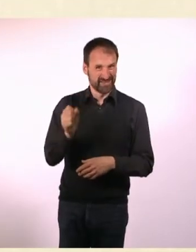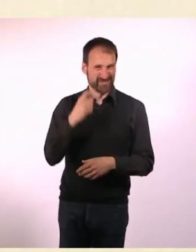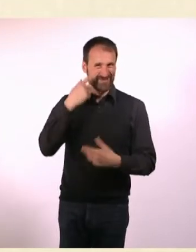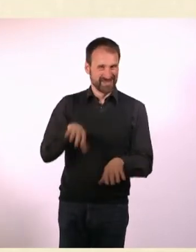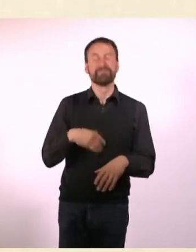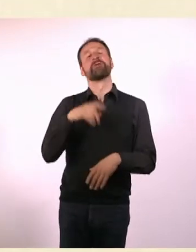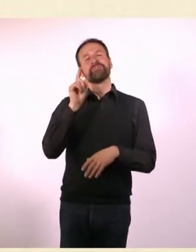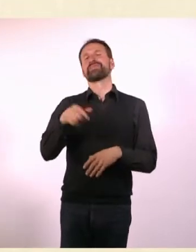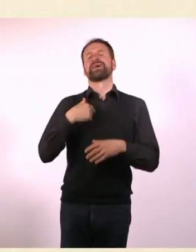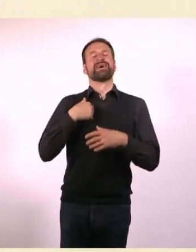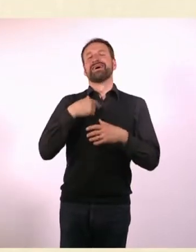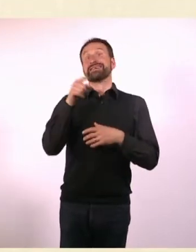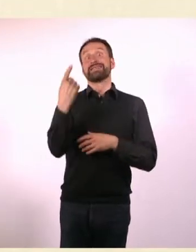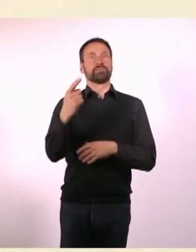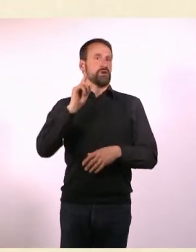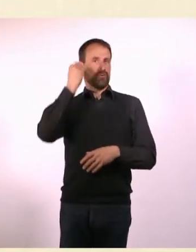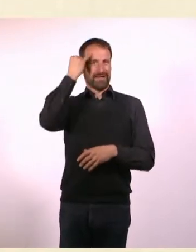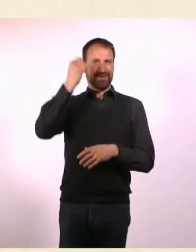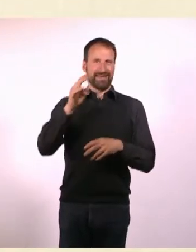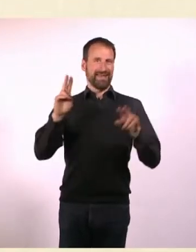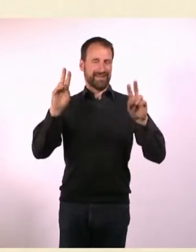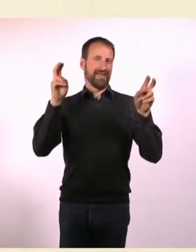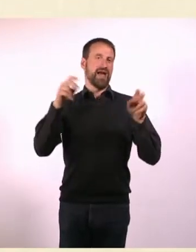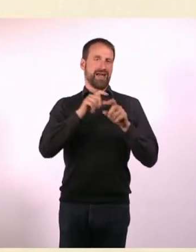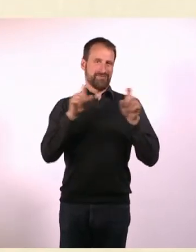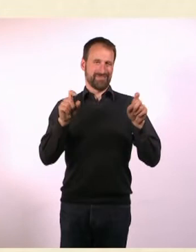Wahrnehmungsseiten, Apothekenumschau, ganz furchtbar es war nicht schön.